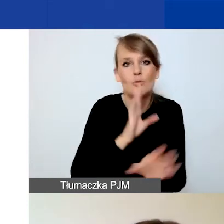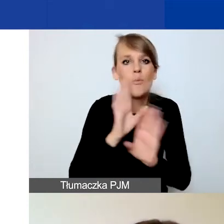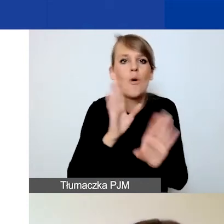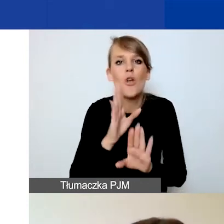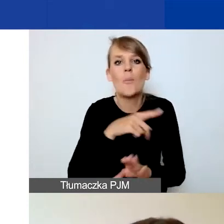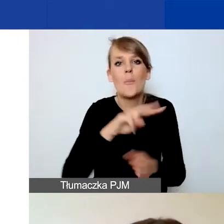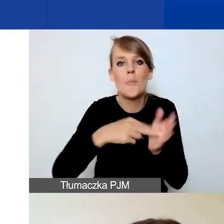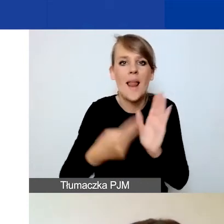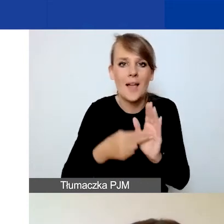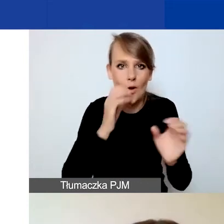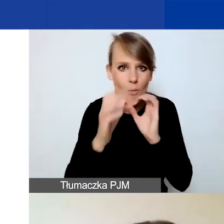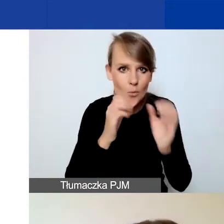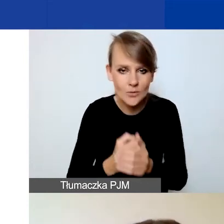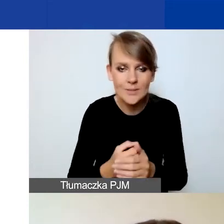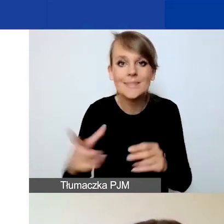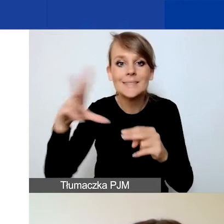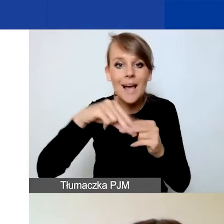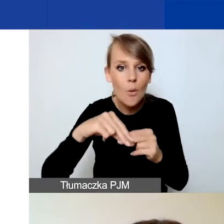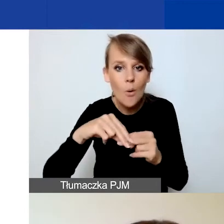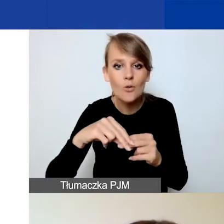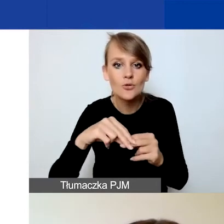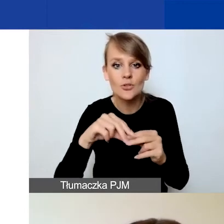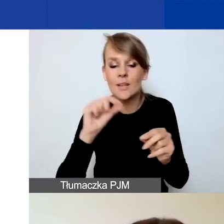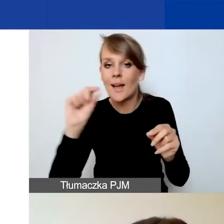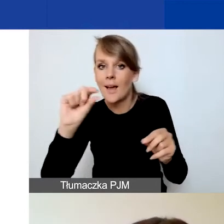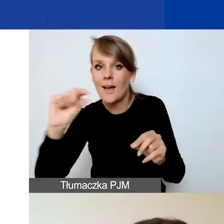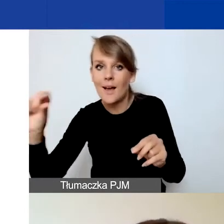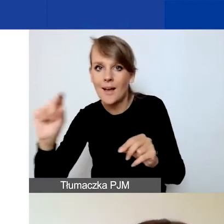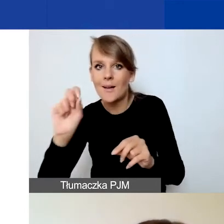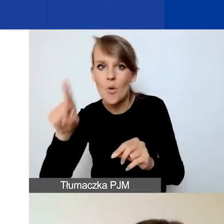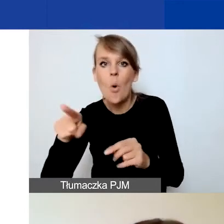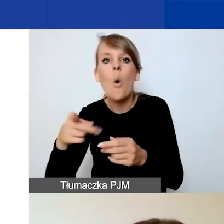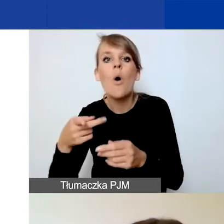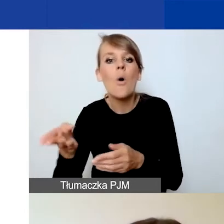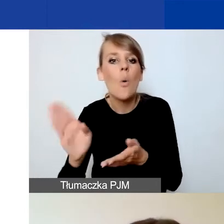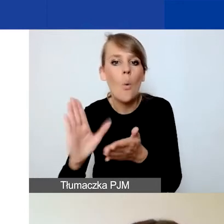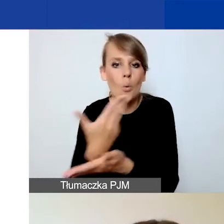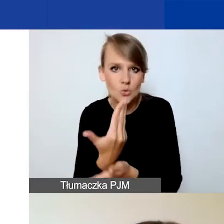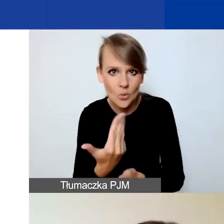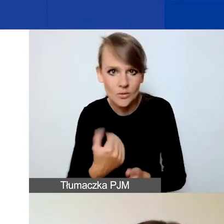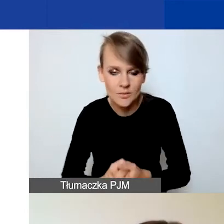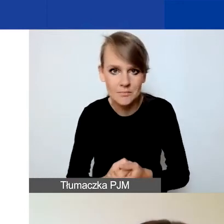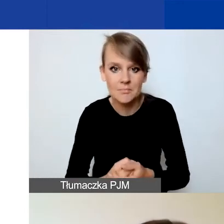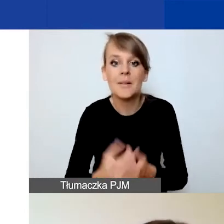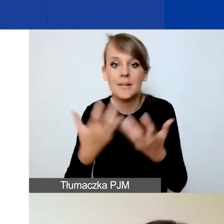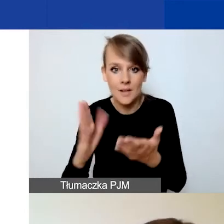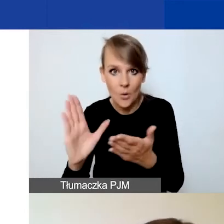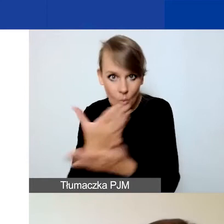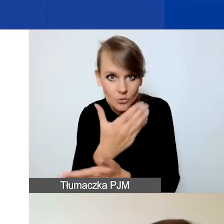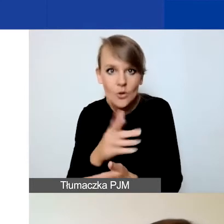Przy każdym załączniku znajduje się opcja "Usuń plik" i aby potwierdzić tę czynność, należy kliknąć przycisk "Zapisz".